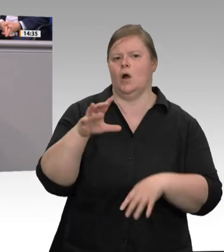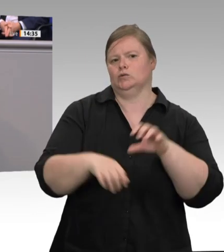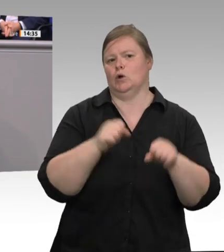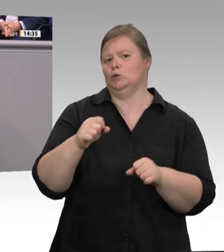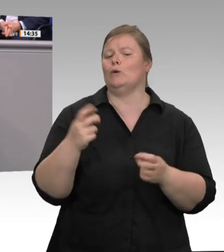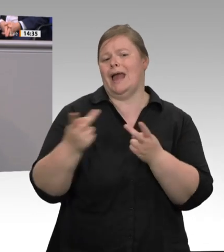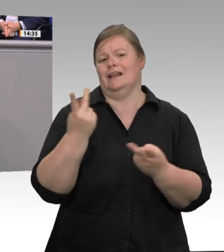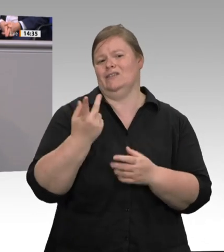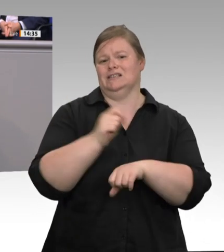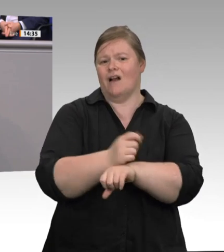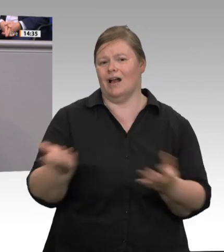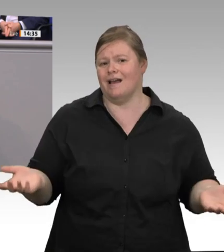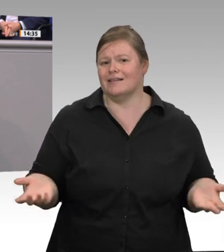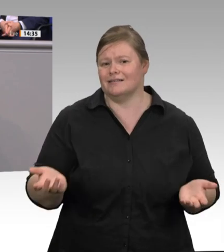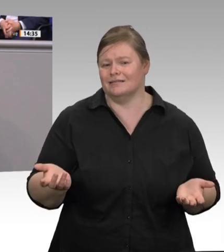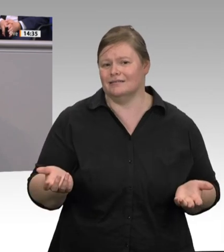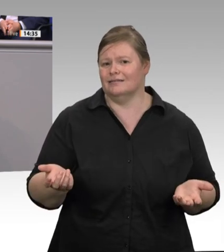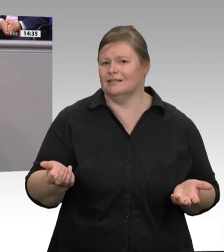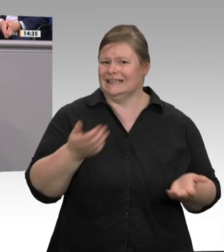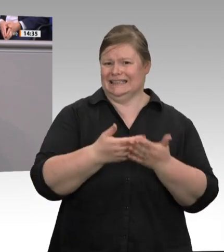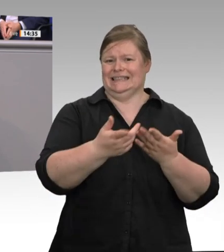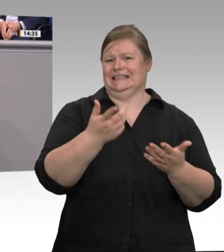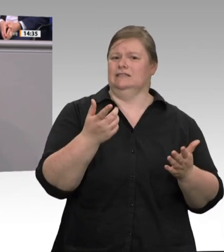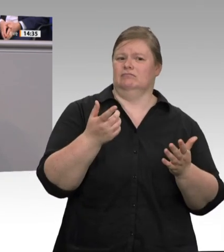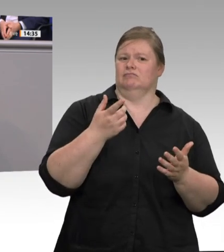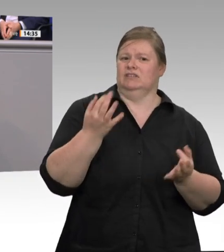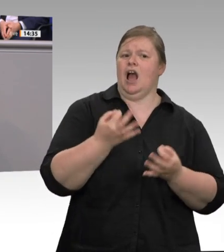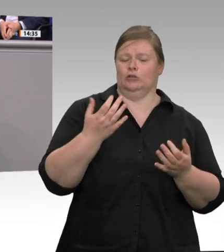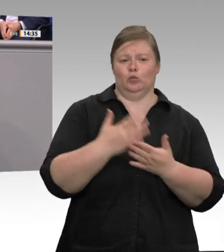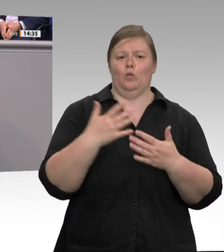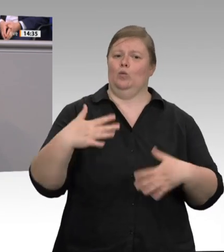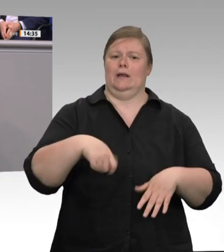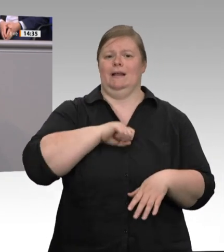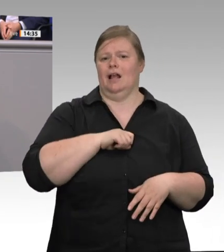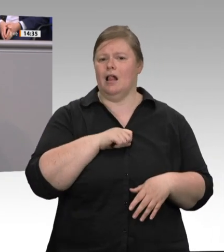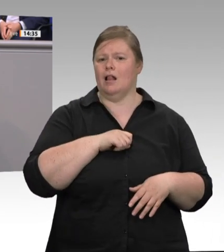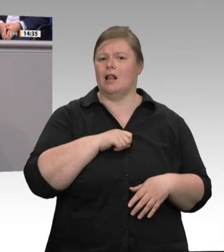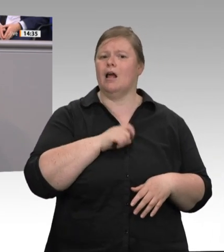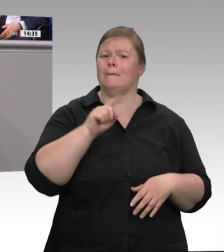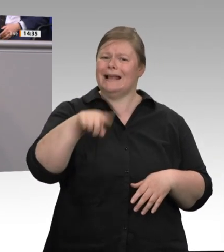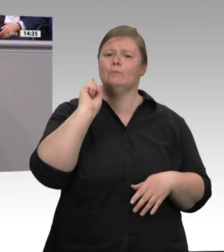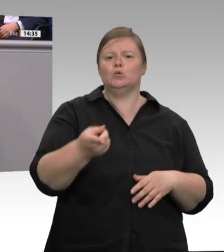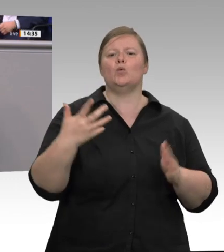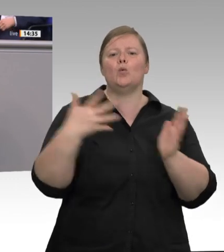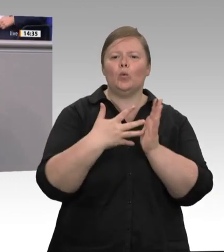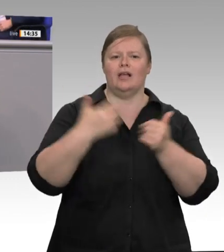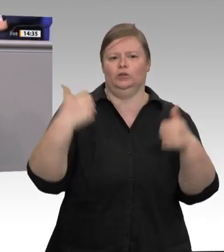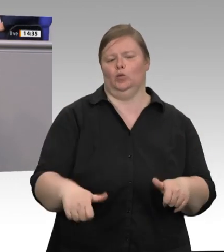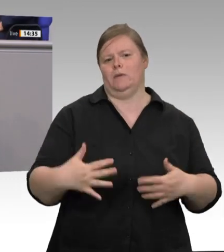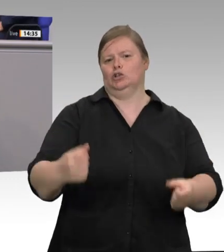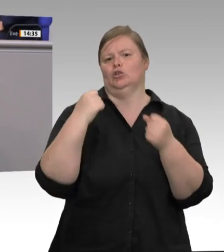tätig werden. Auch das Thema der Aerosole ist offenkundig eines, das angegangen werden